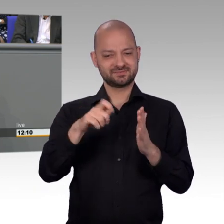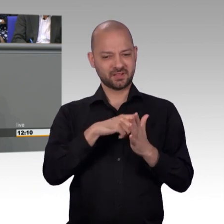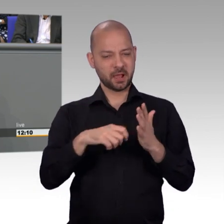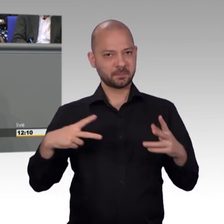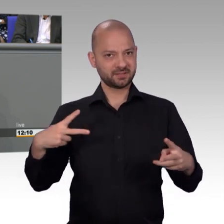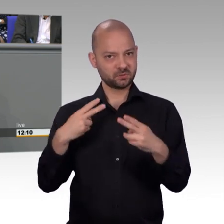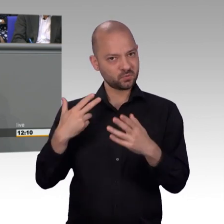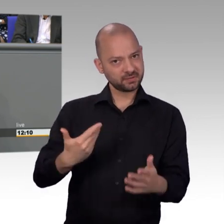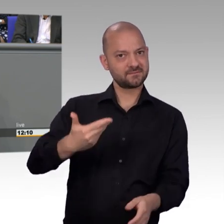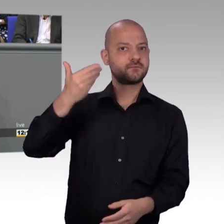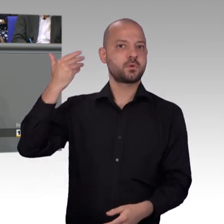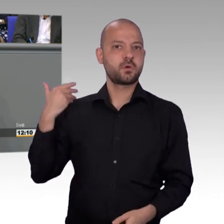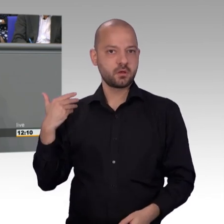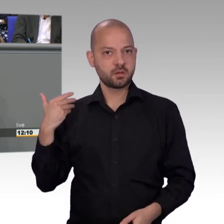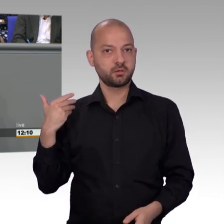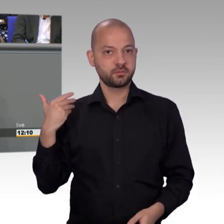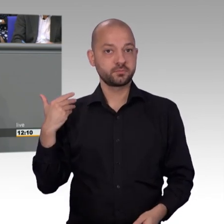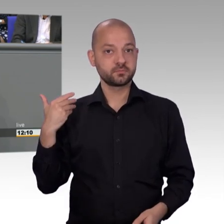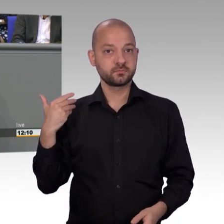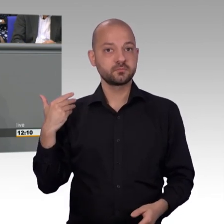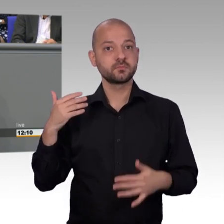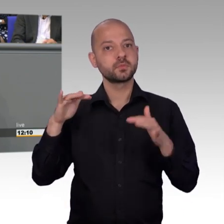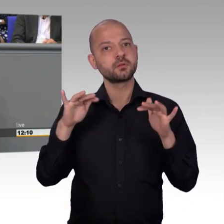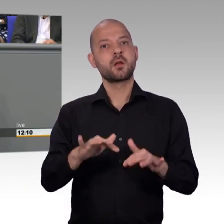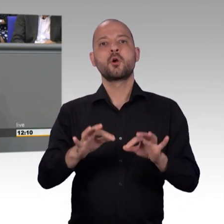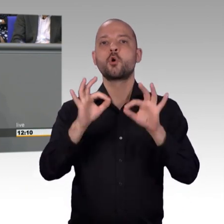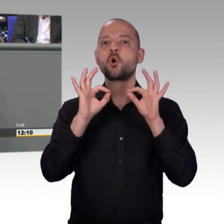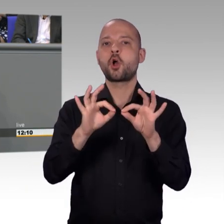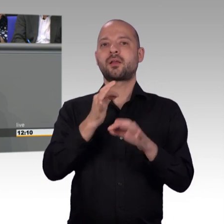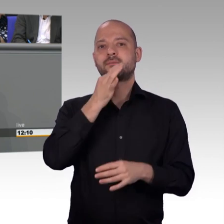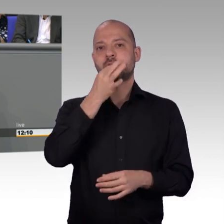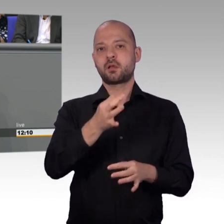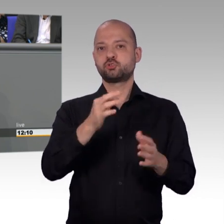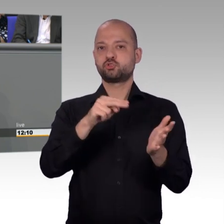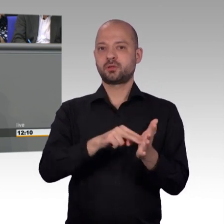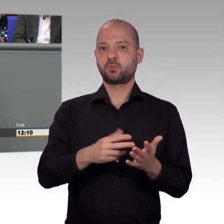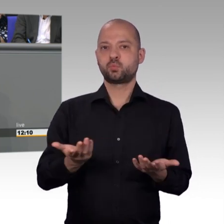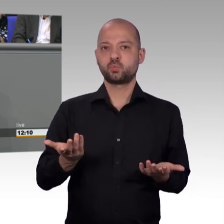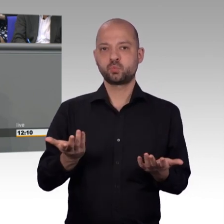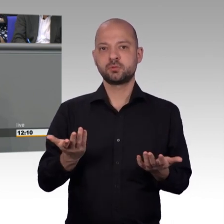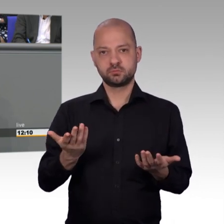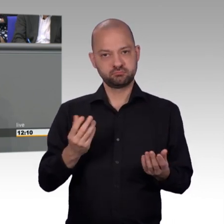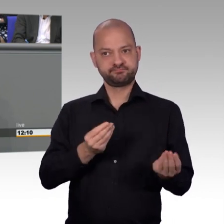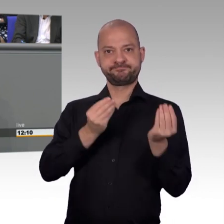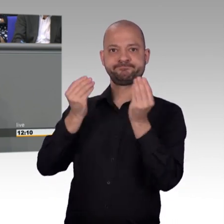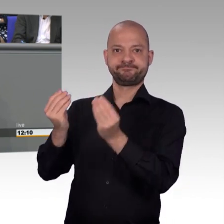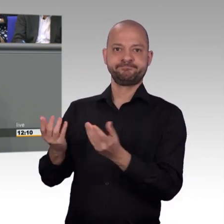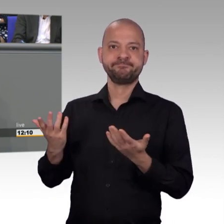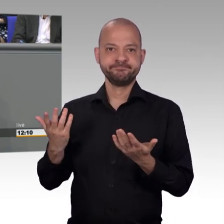Der Petent machte deutlich, dass die Familie auf den Zuschlag angewiesen sei. Und wegen der schwierigen finanziellen Situation bereits einige Zahlungen nicht